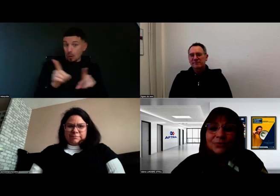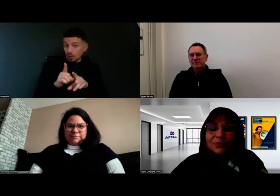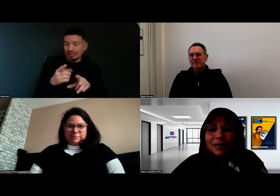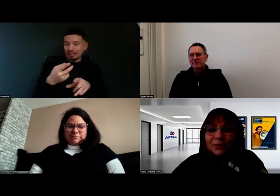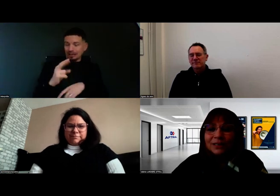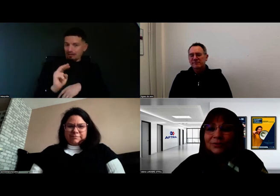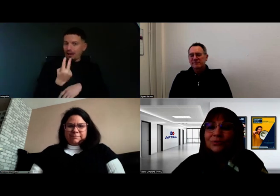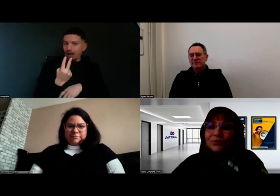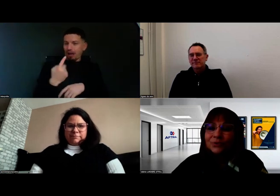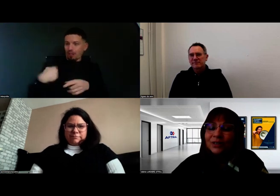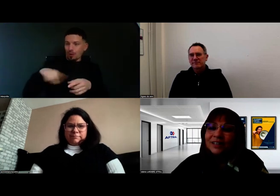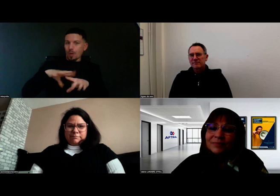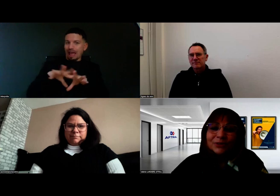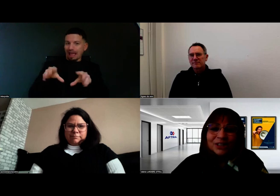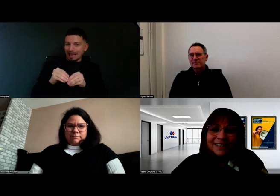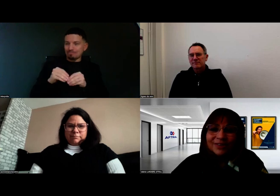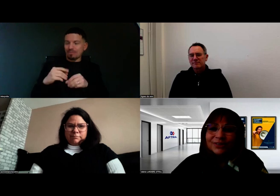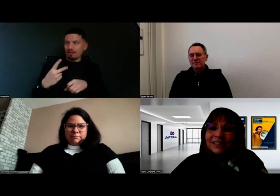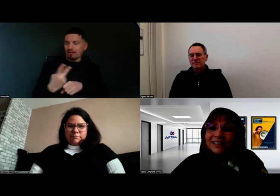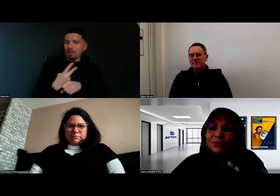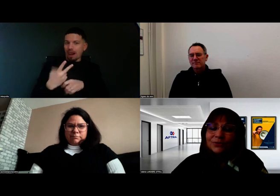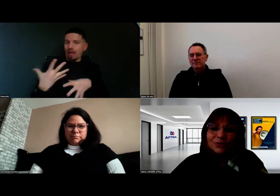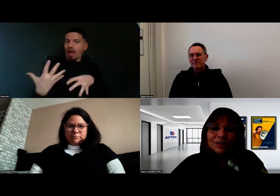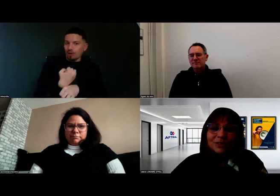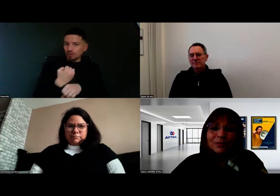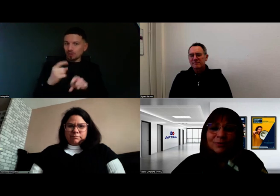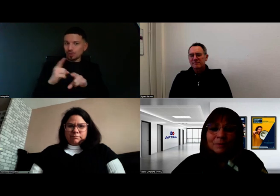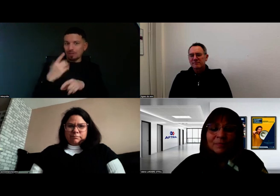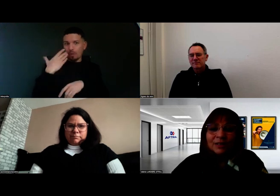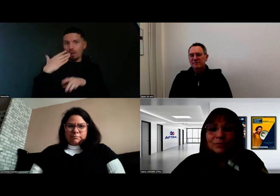qui ouvre la porte à d'autres projets qui se construisent en ce moment.